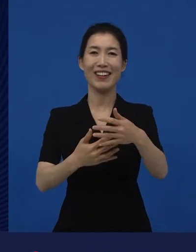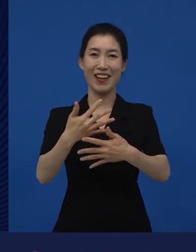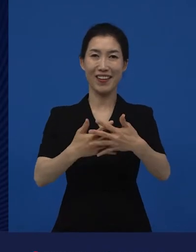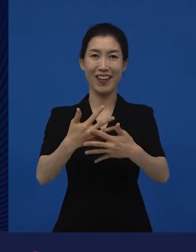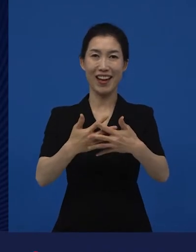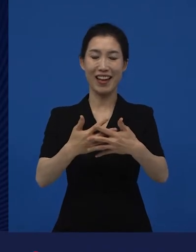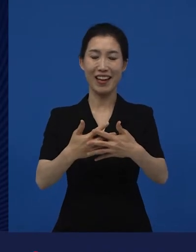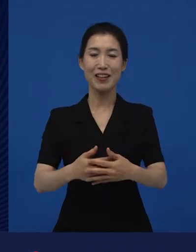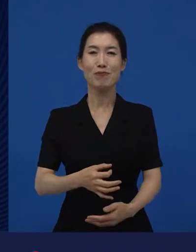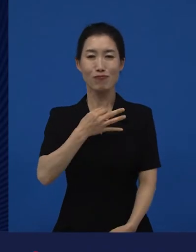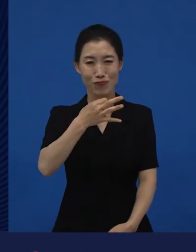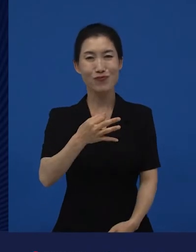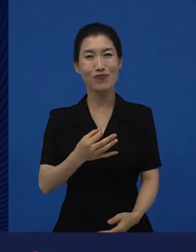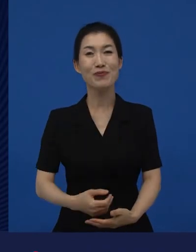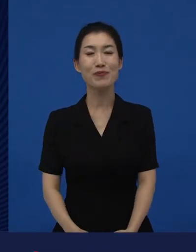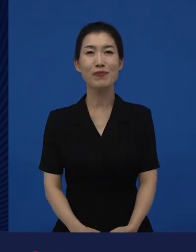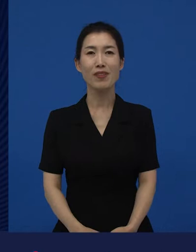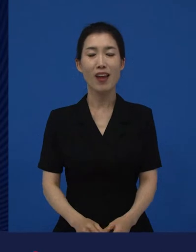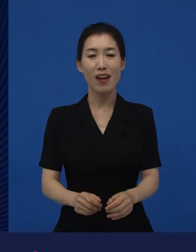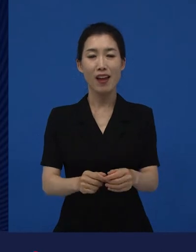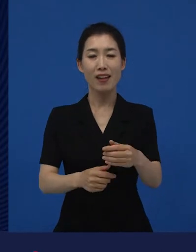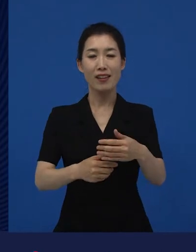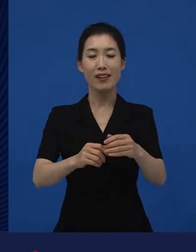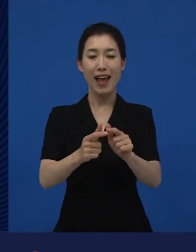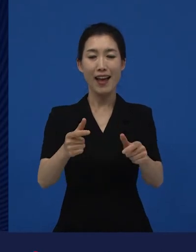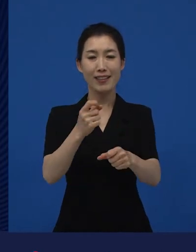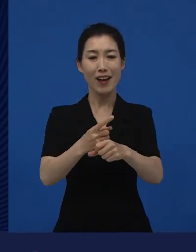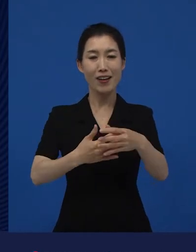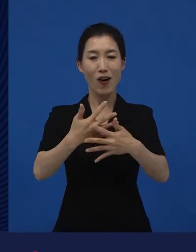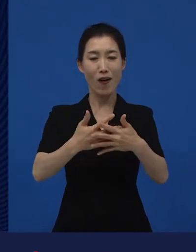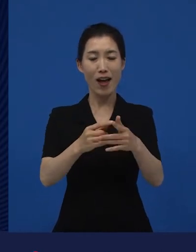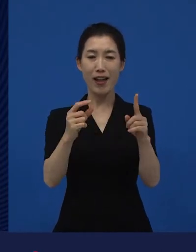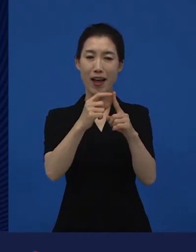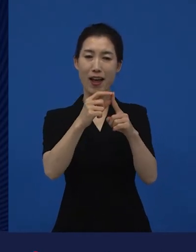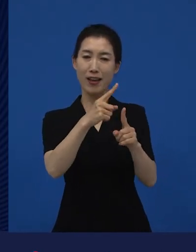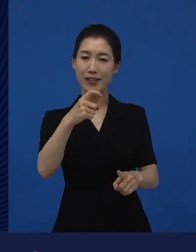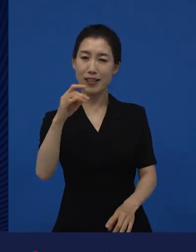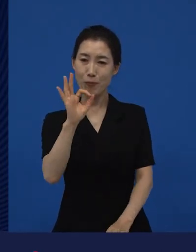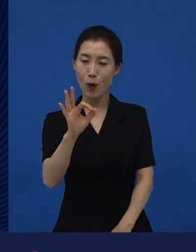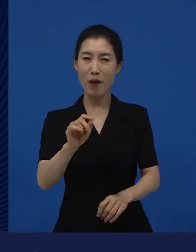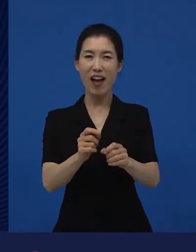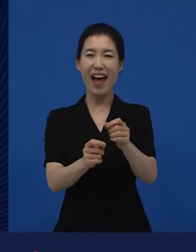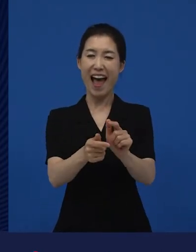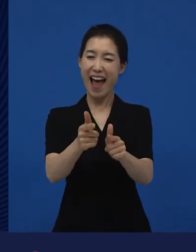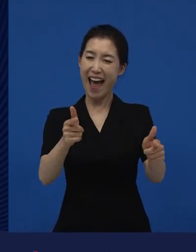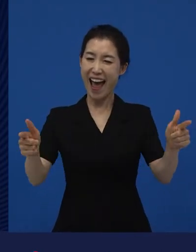다양성 영화는 대게 다양한 영화처럼 보여지지만